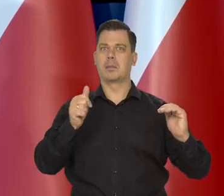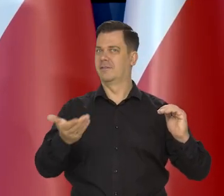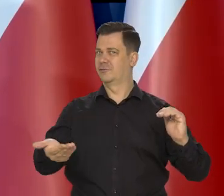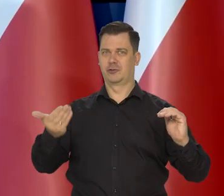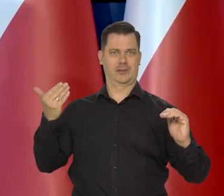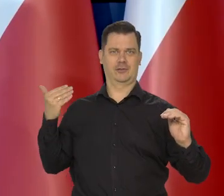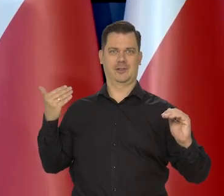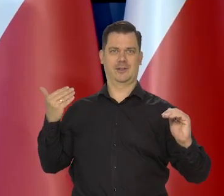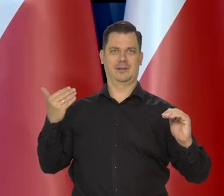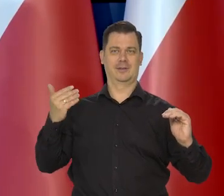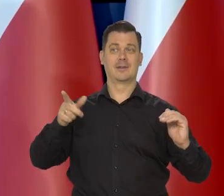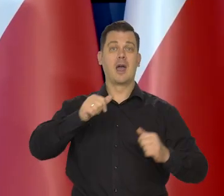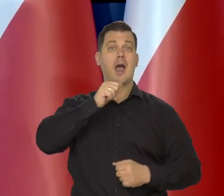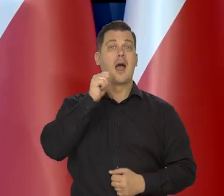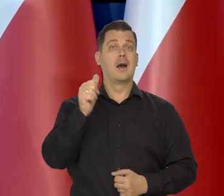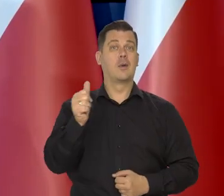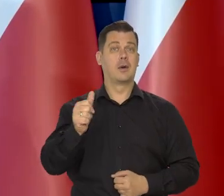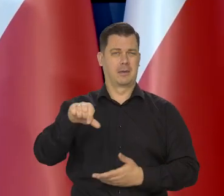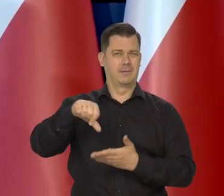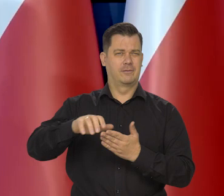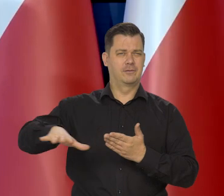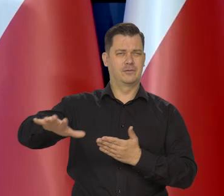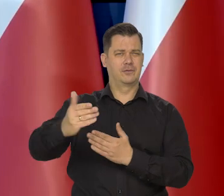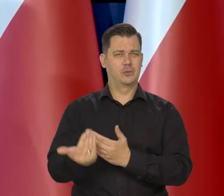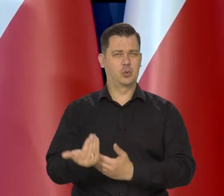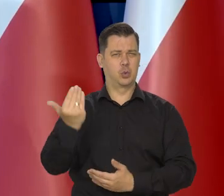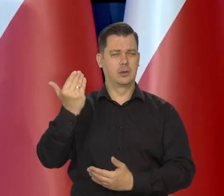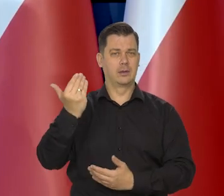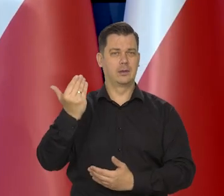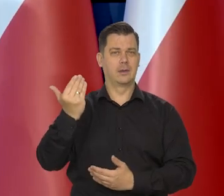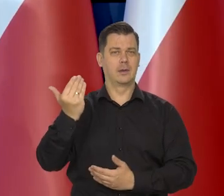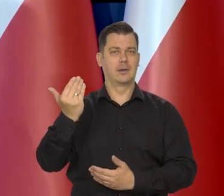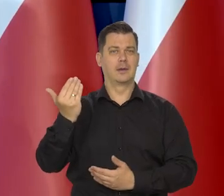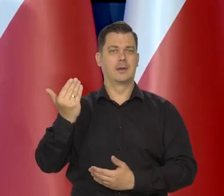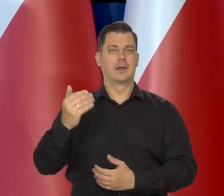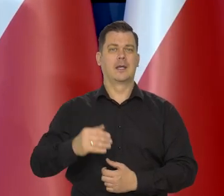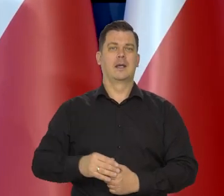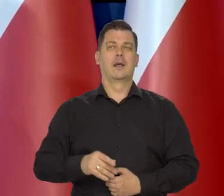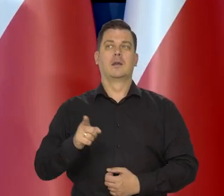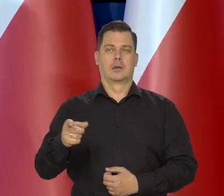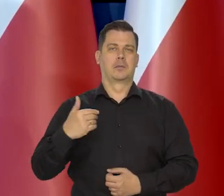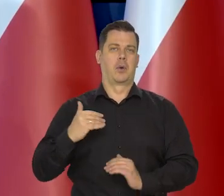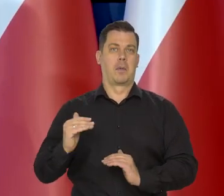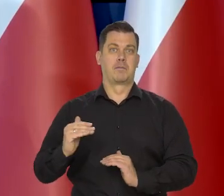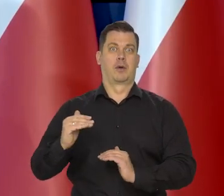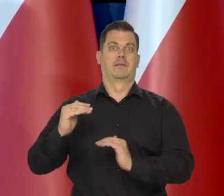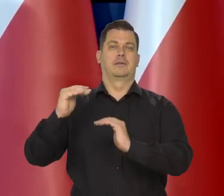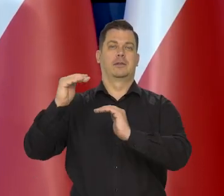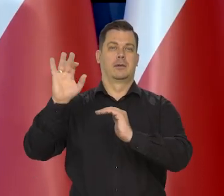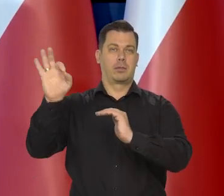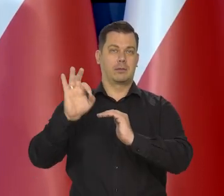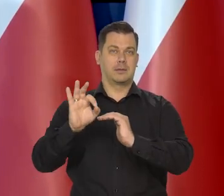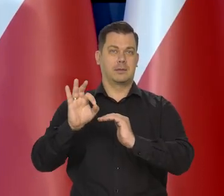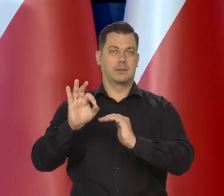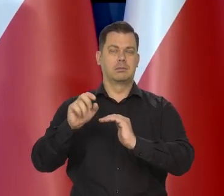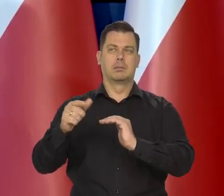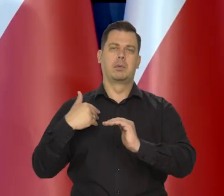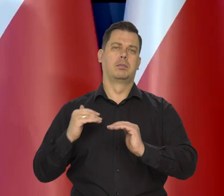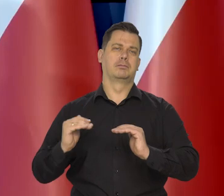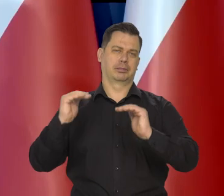Kraje Europy Środkowo Wschodniej generalnie podniosły stopy procentowe do pożądanego pułapu,